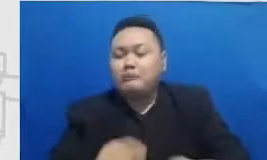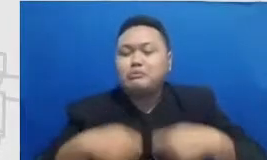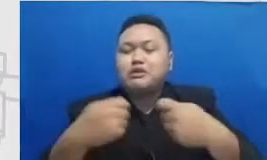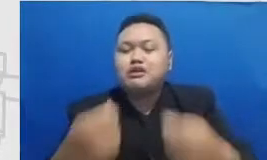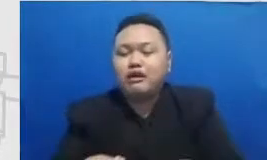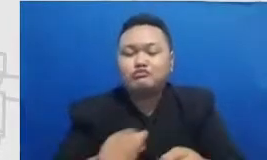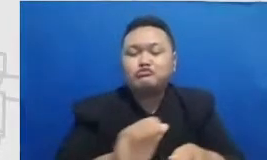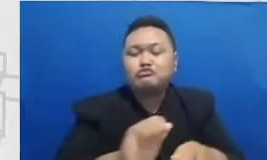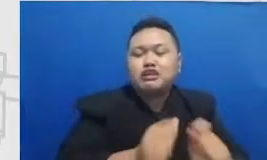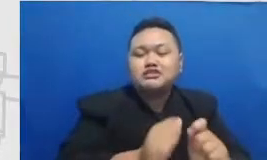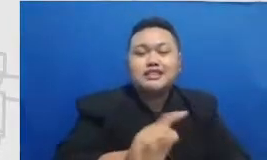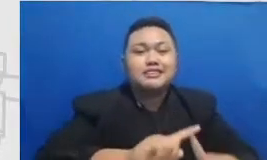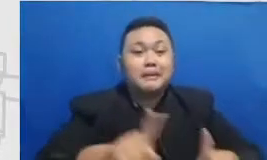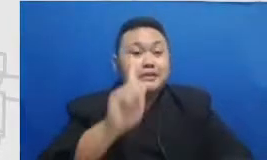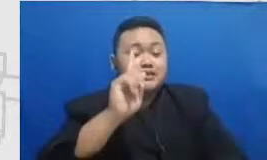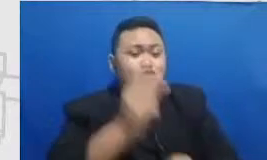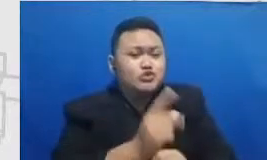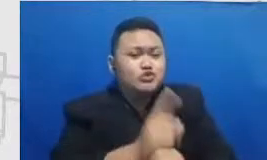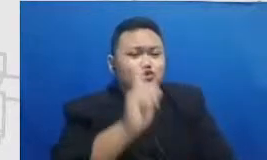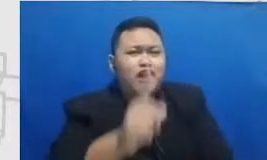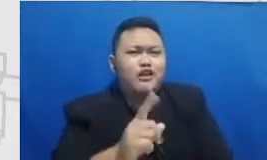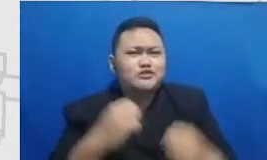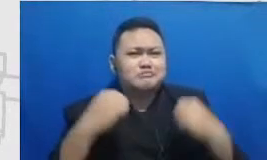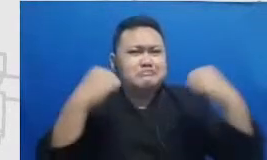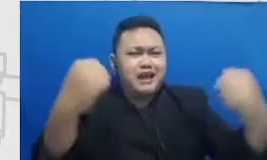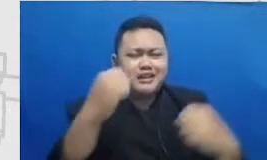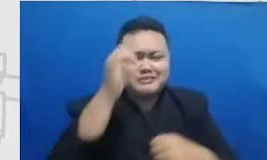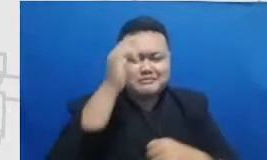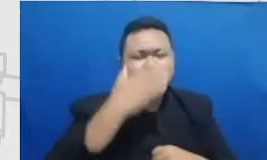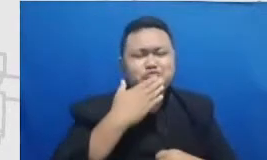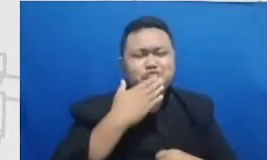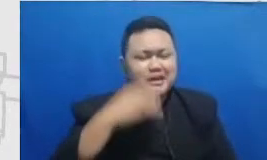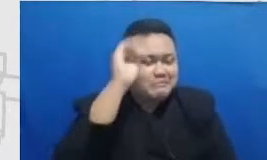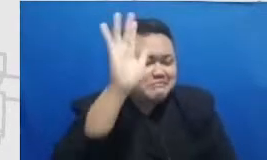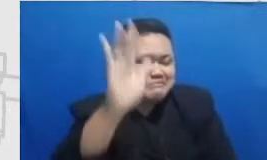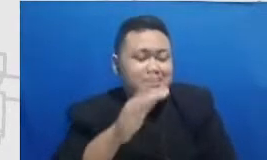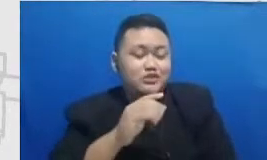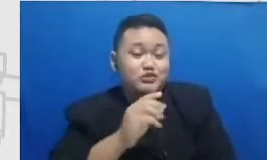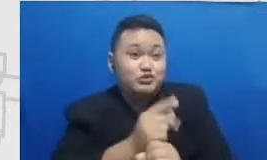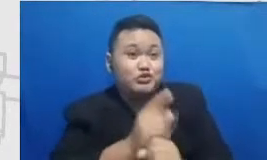juga Tuhan beri bermimpi tanya muridnya mimpi ke apa cita-citanya apa dan mungkin sekarang banyak